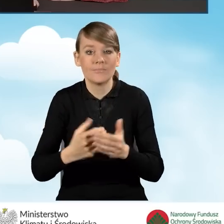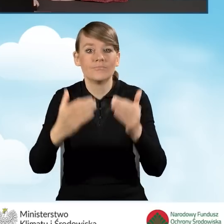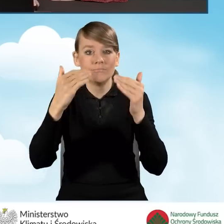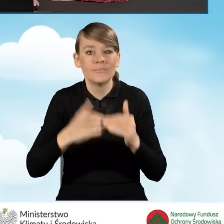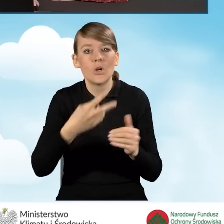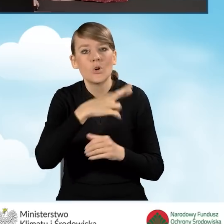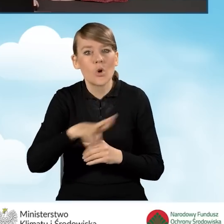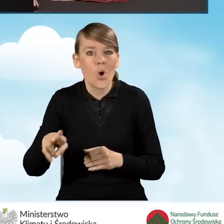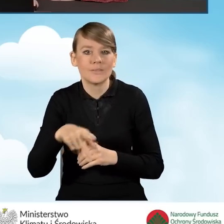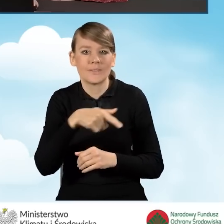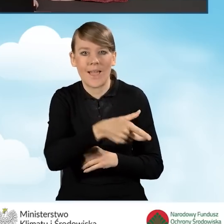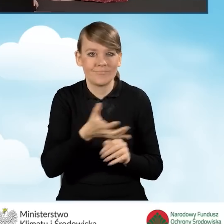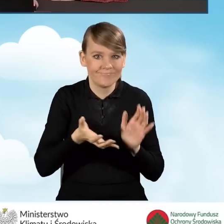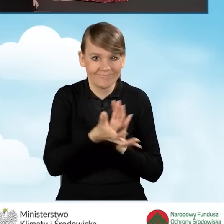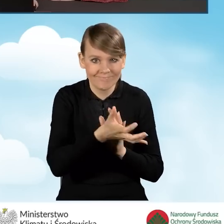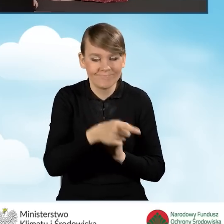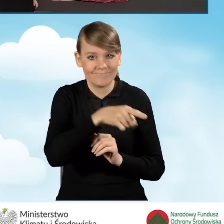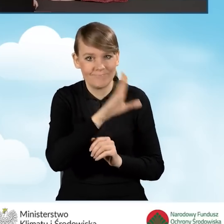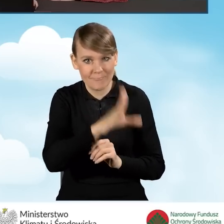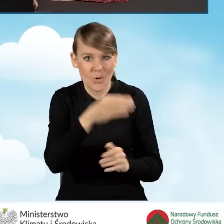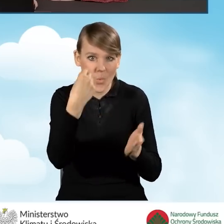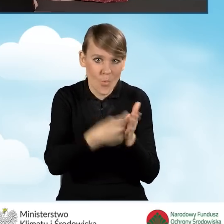czyli w rodzaju źródła ciepła, które będziemy zakupować i montować